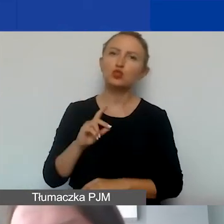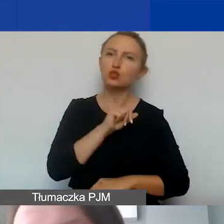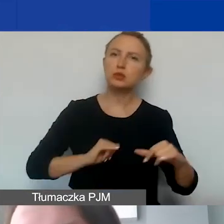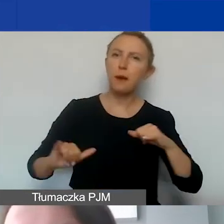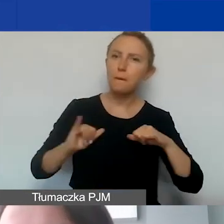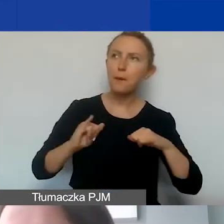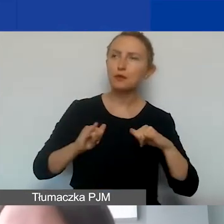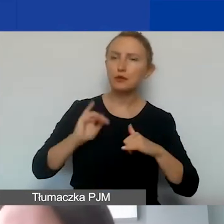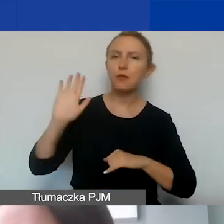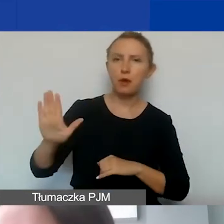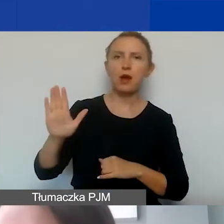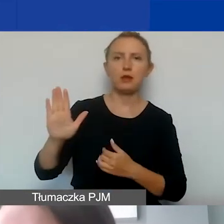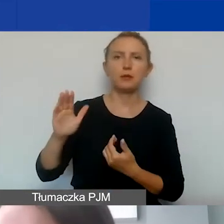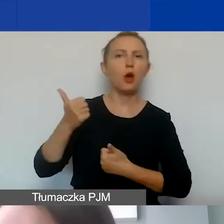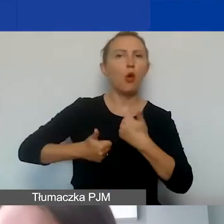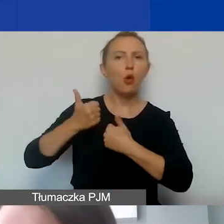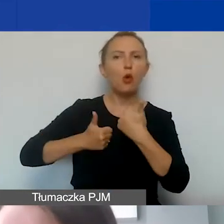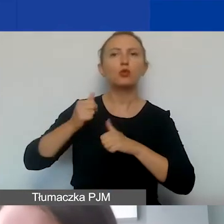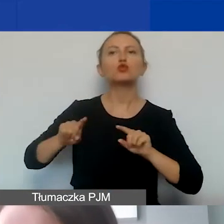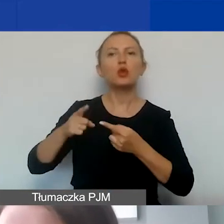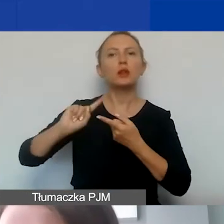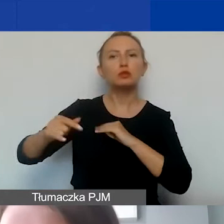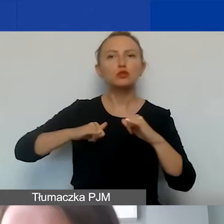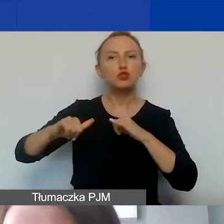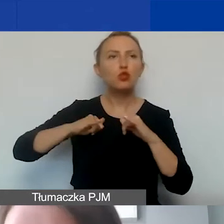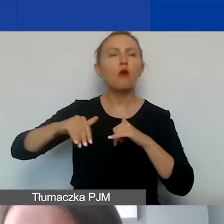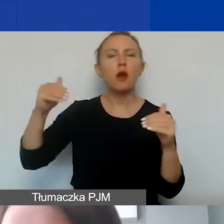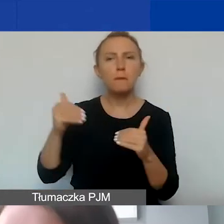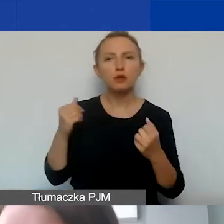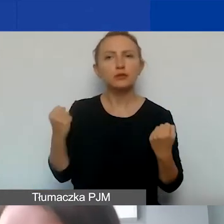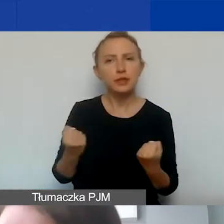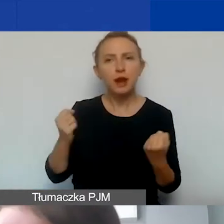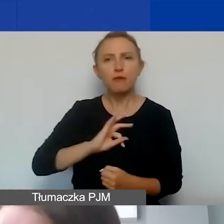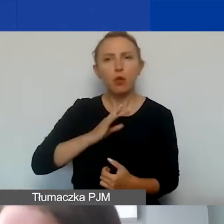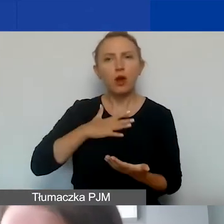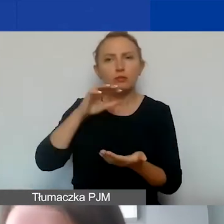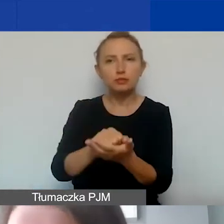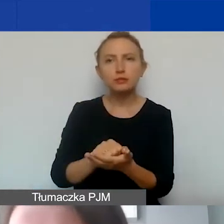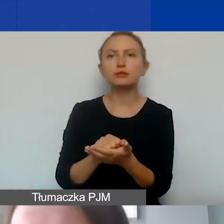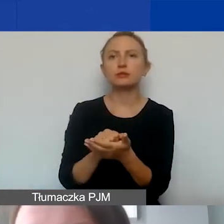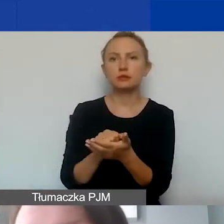dysponują konkursami dla organizacji pozarządowych, gdzie można starać się o wkład własny na zmatchowanie środków.